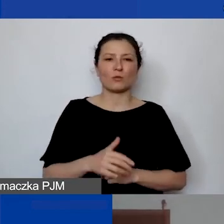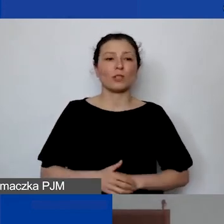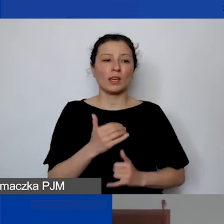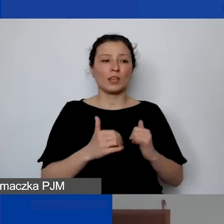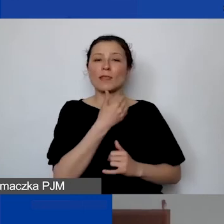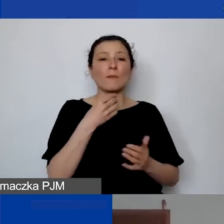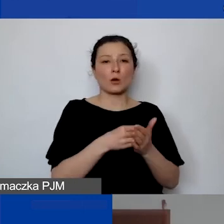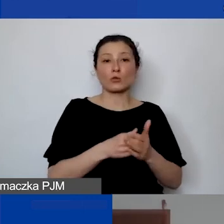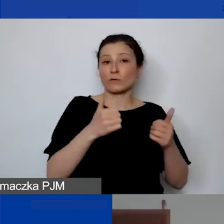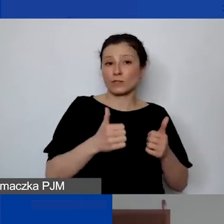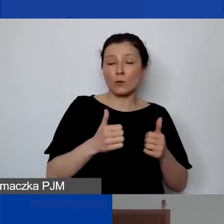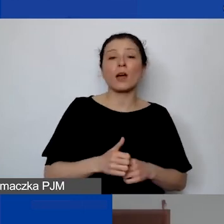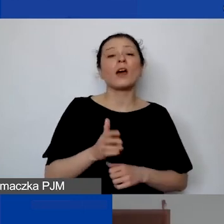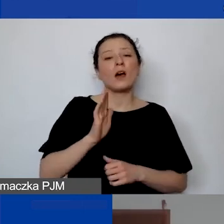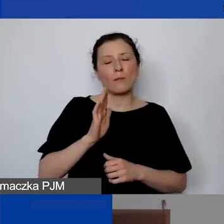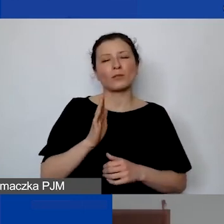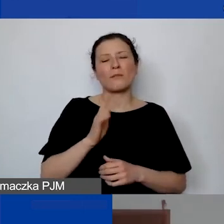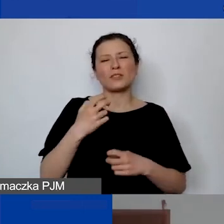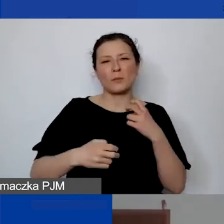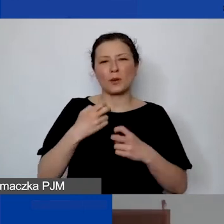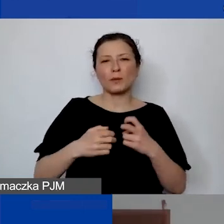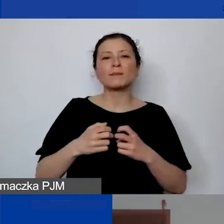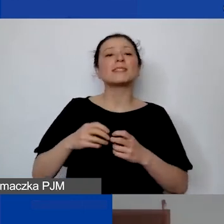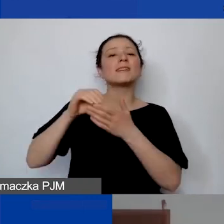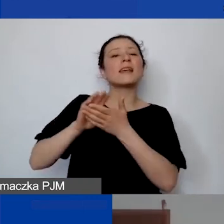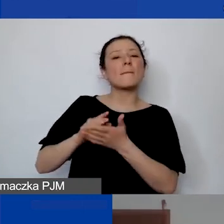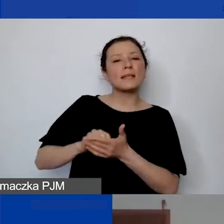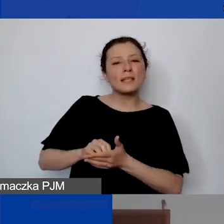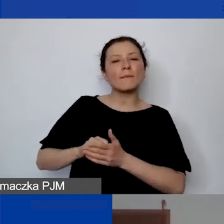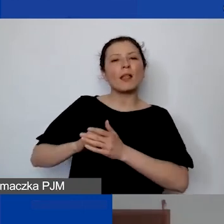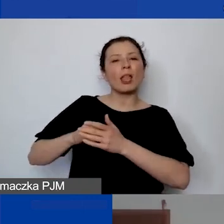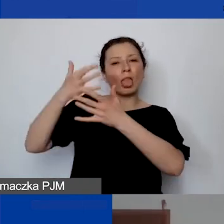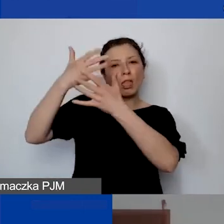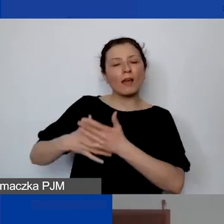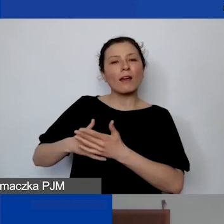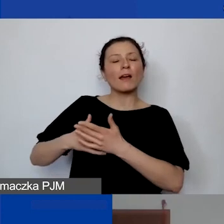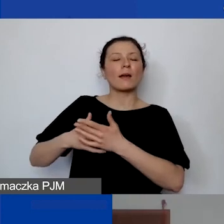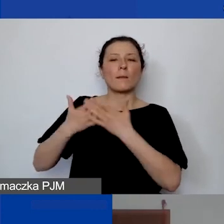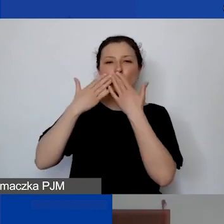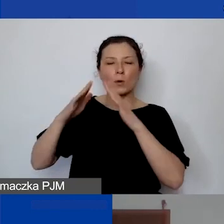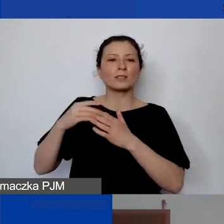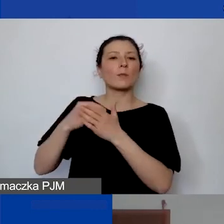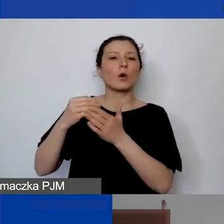to będą państwo potem mieli problem z ewidencjonowaniem kosztów pośrednich. Bo koszty pośrednie de facto są związane